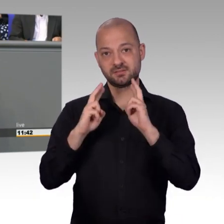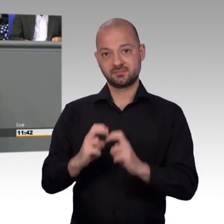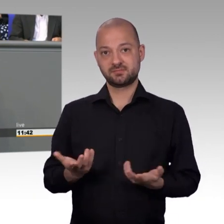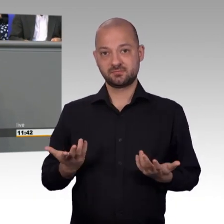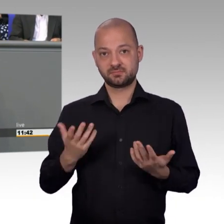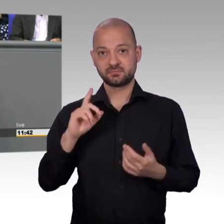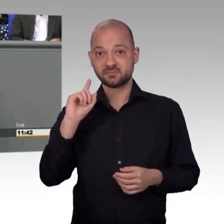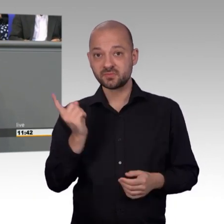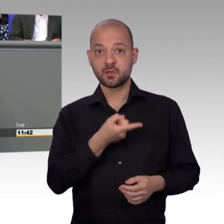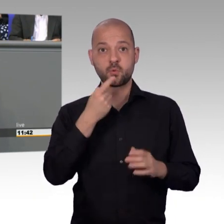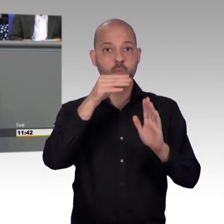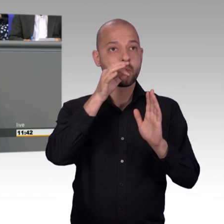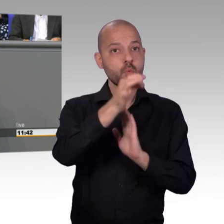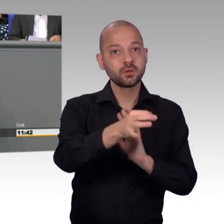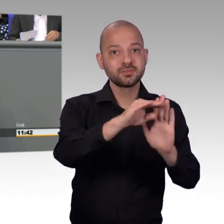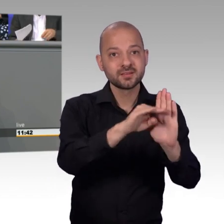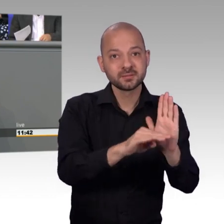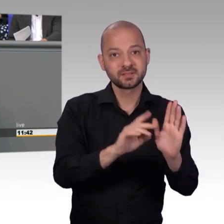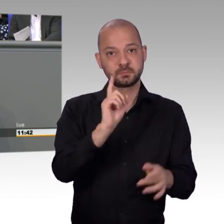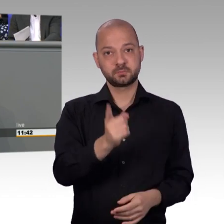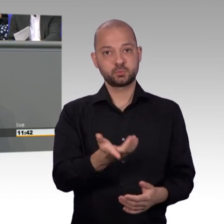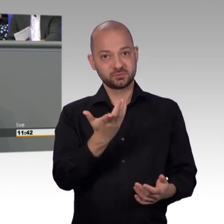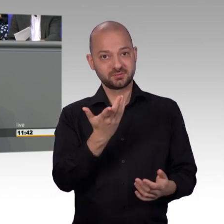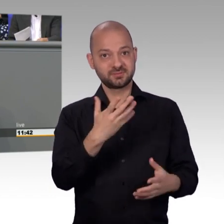Und deshalb mein Wunsch an unsere Fraktionsführungen,